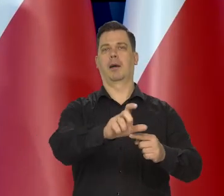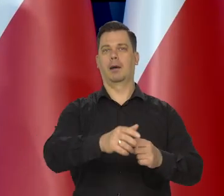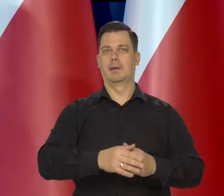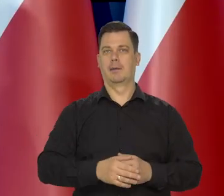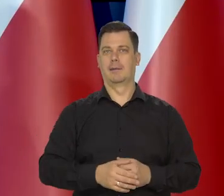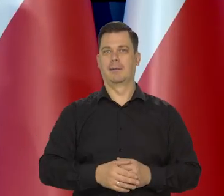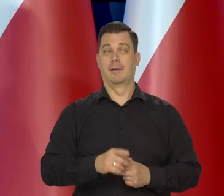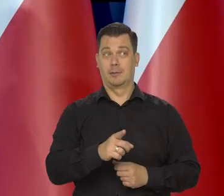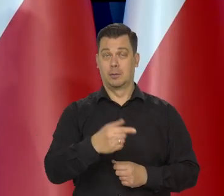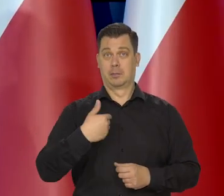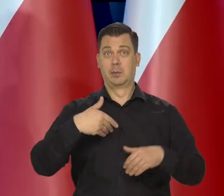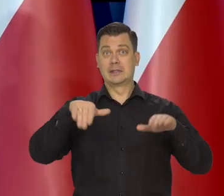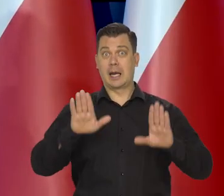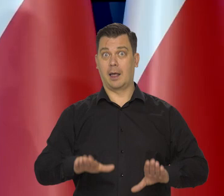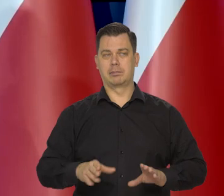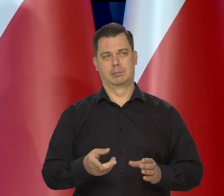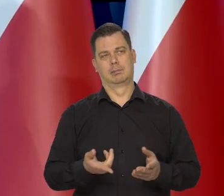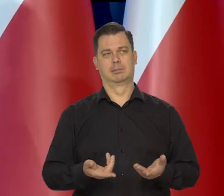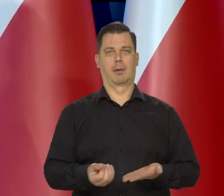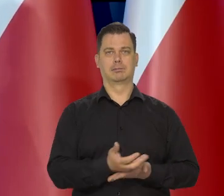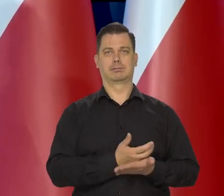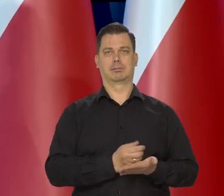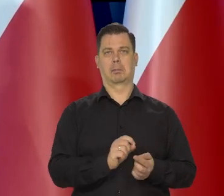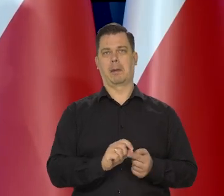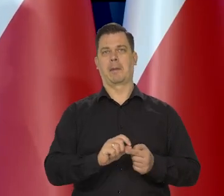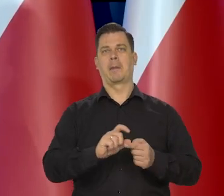A resztę przejęły sieci dystrybucji.